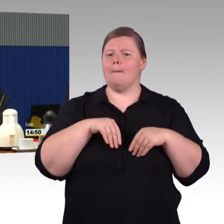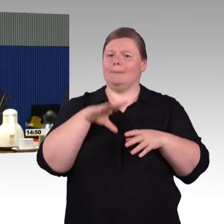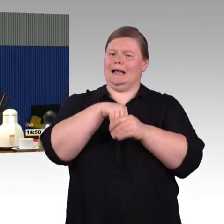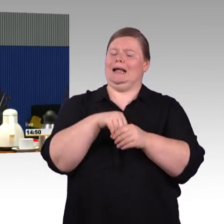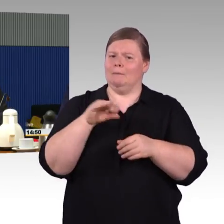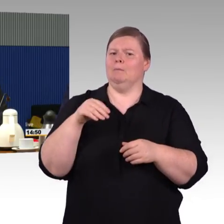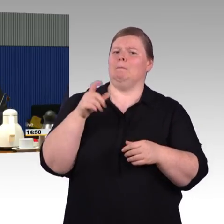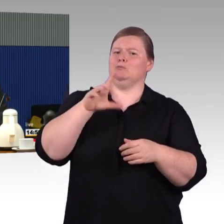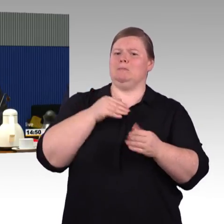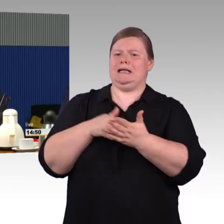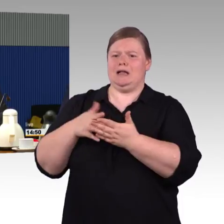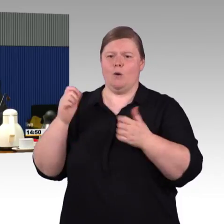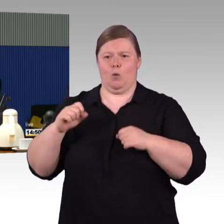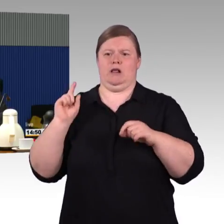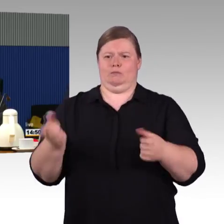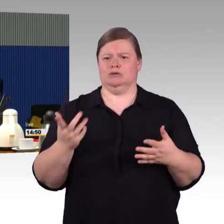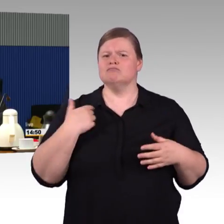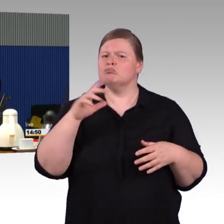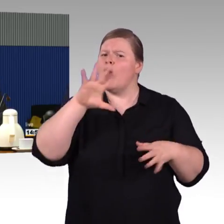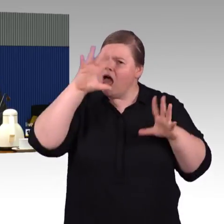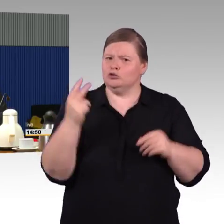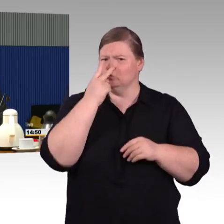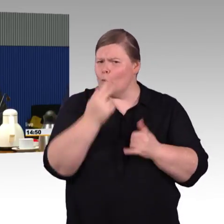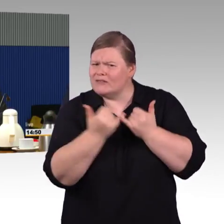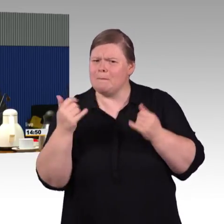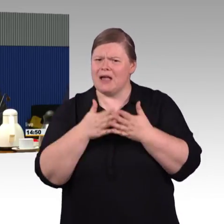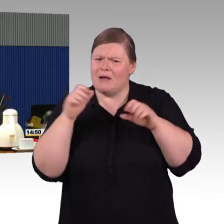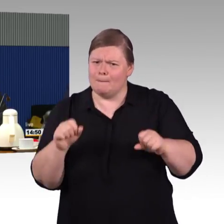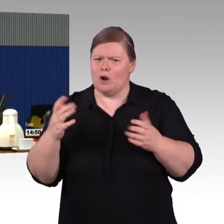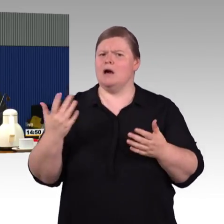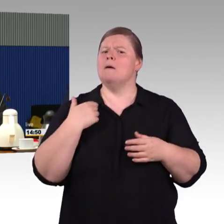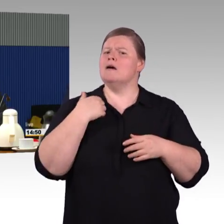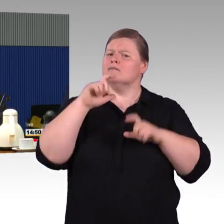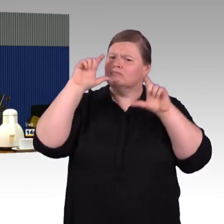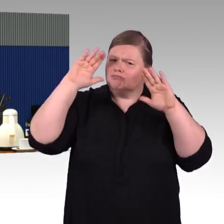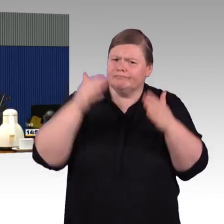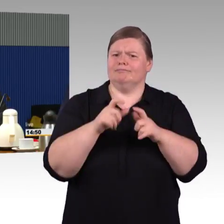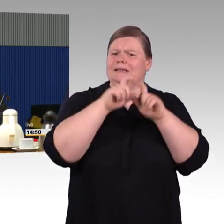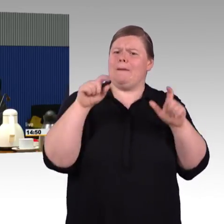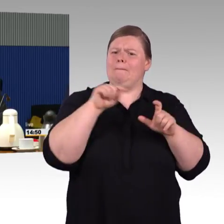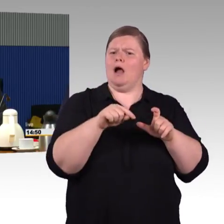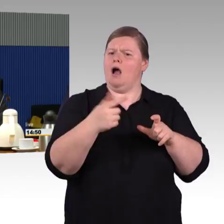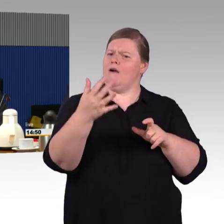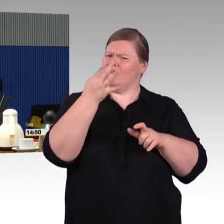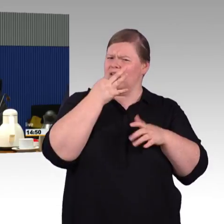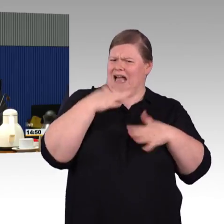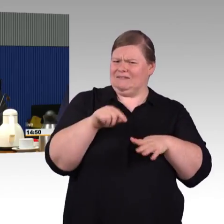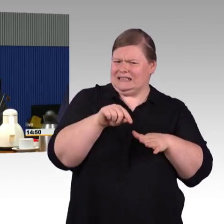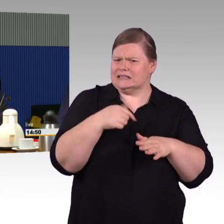die heute auf Barrierefreiheit angewiesen sind, ein schwerer Trost. Da kann man natürlich sagen, in 35 Jahren Barrierefreiheit